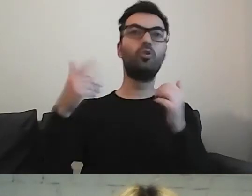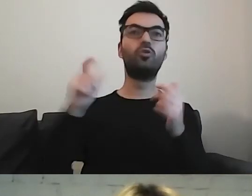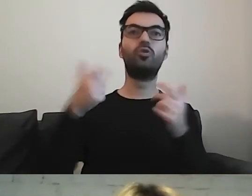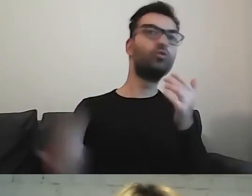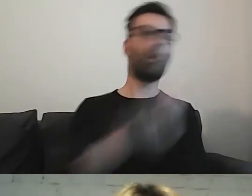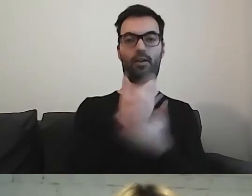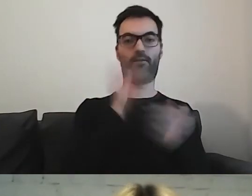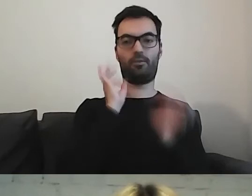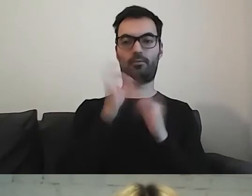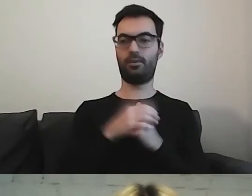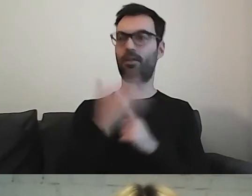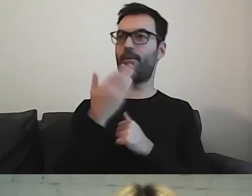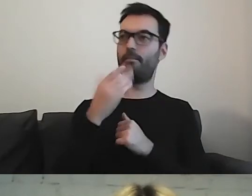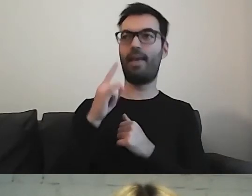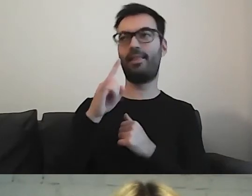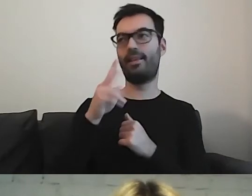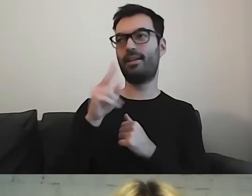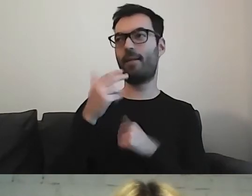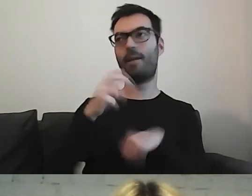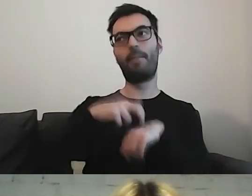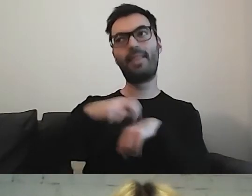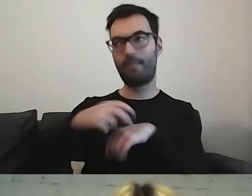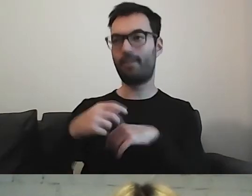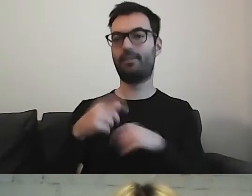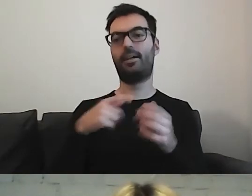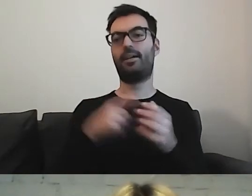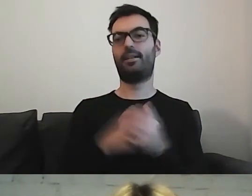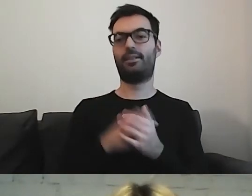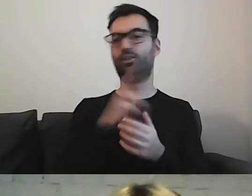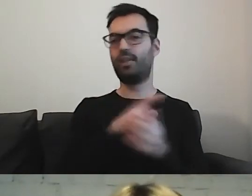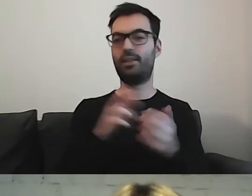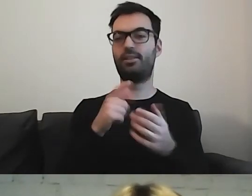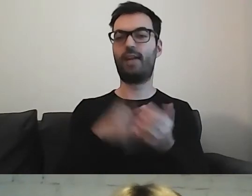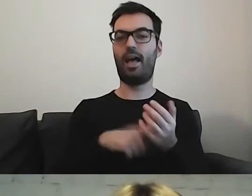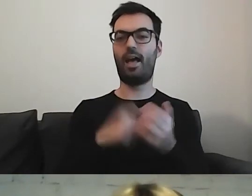MAŁGORZATA: Medykamenty, artykuły farmaceutyczne. Dokładnie.